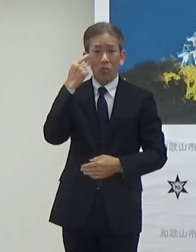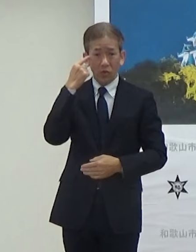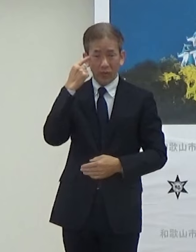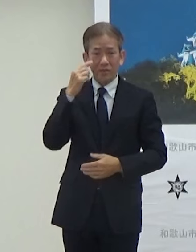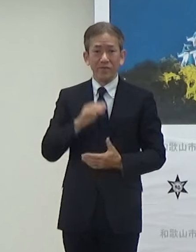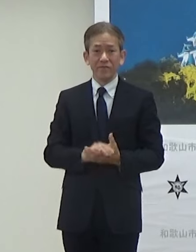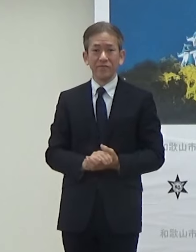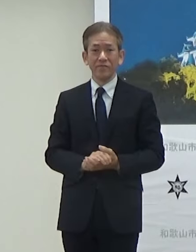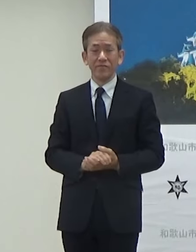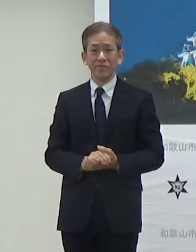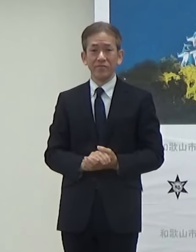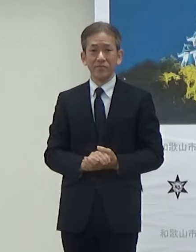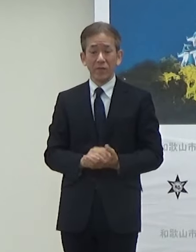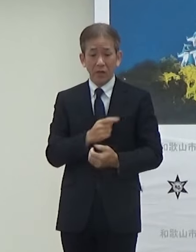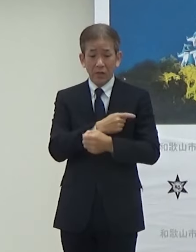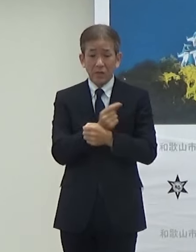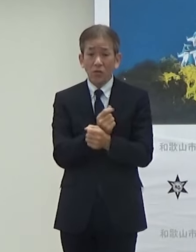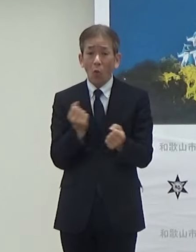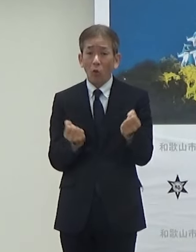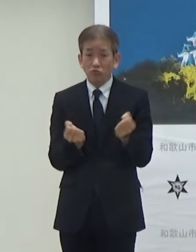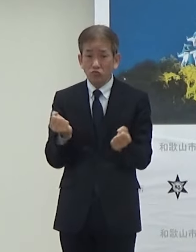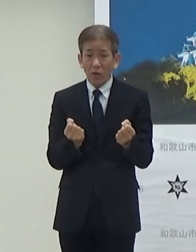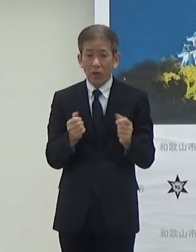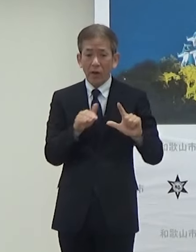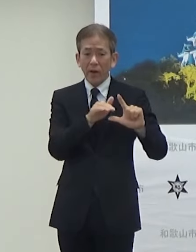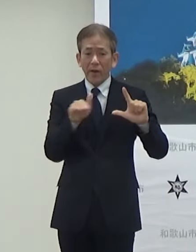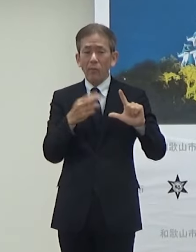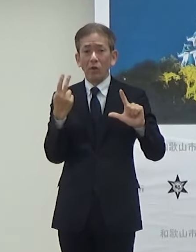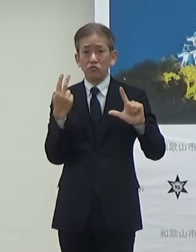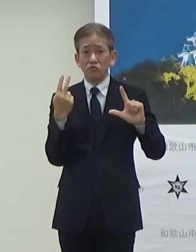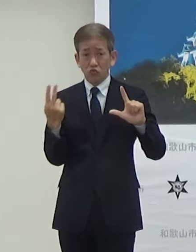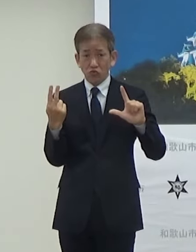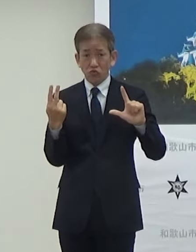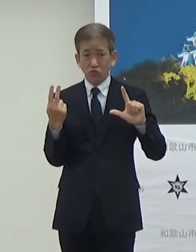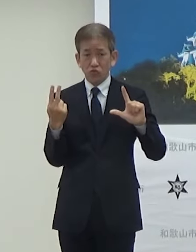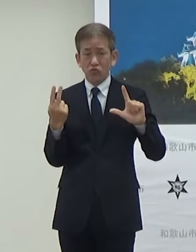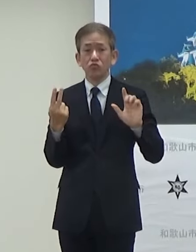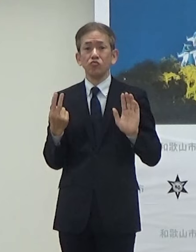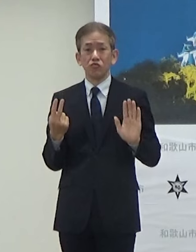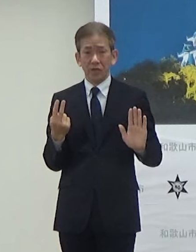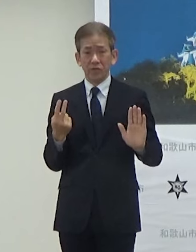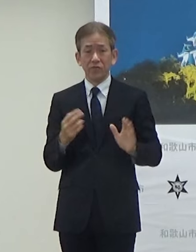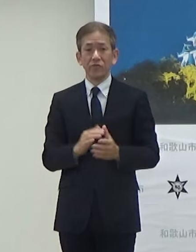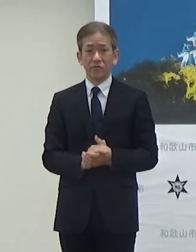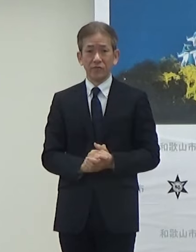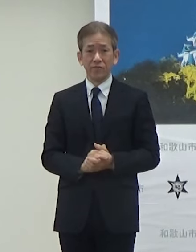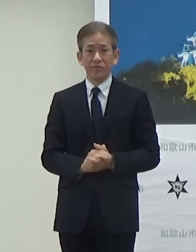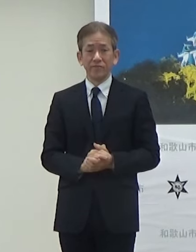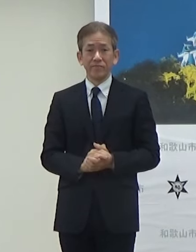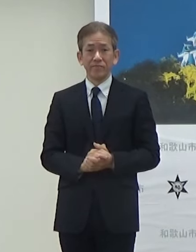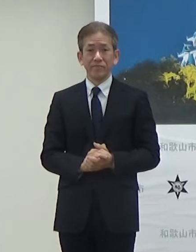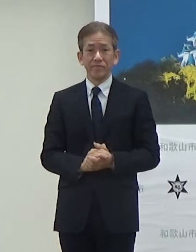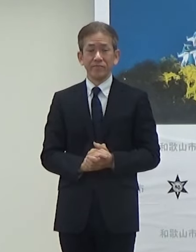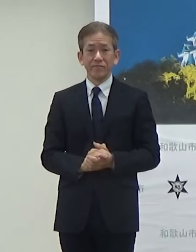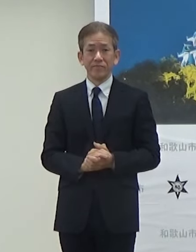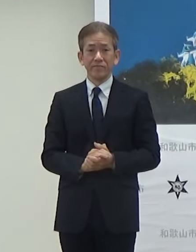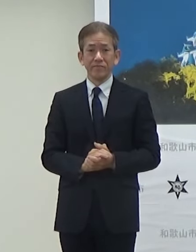自動運転としてはレベル2での実験になります